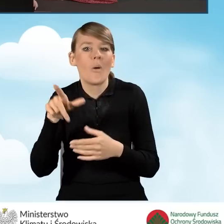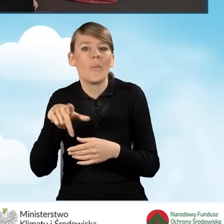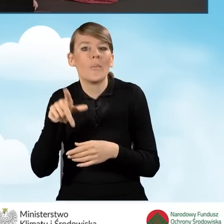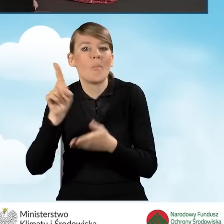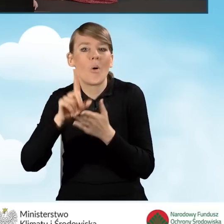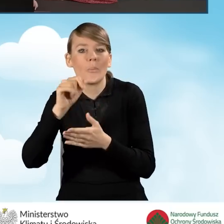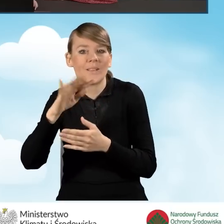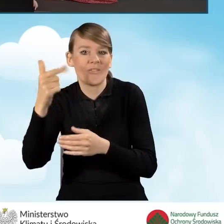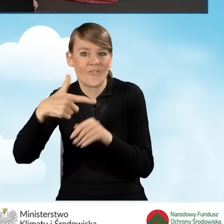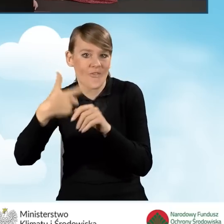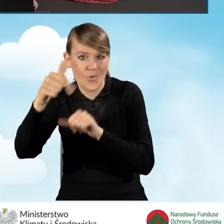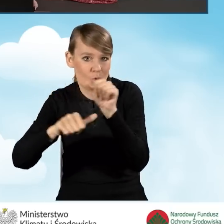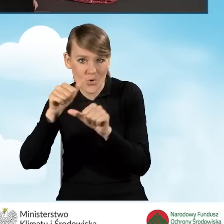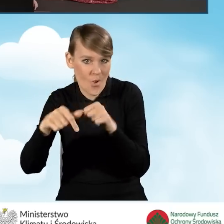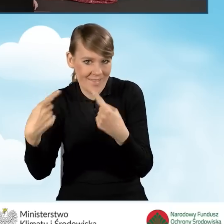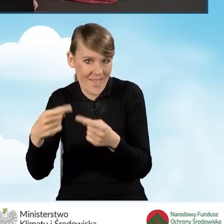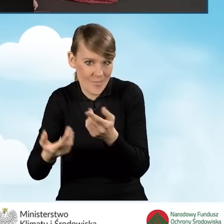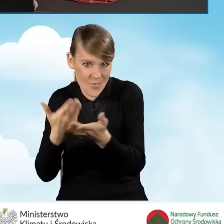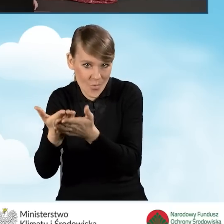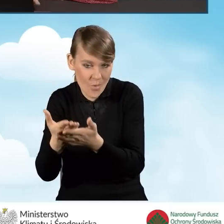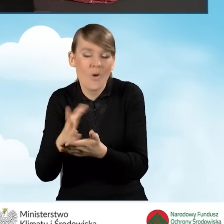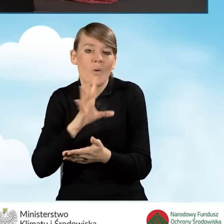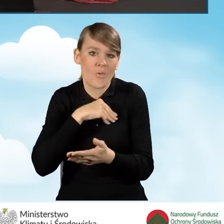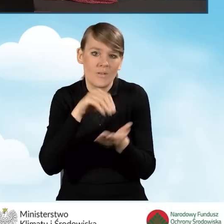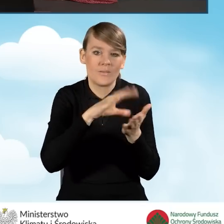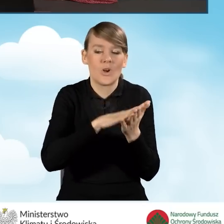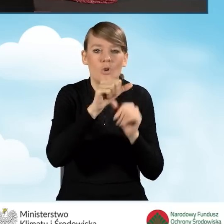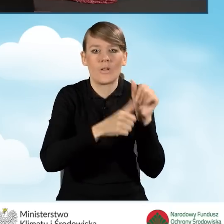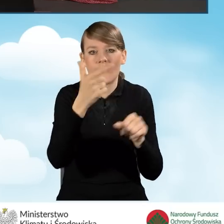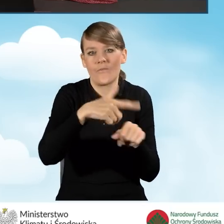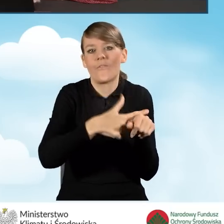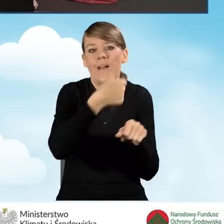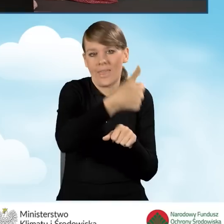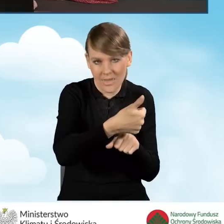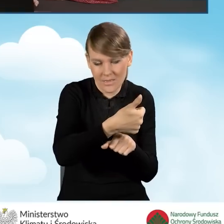za rok 2022 możemy tutaj wpisać rok 2021. Jest to dopuszczalne,